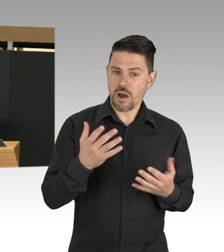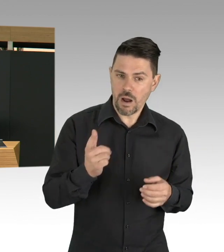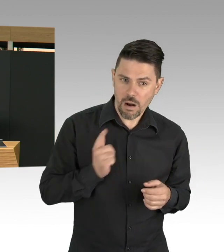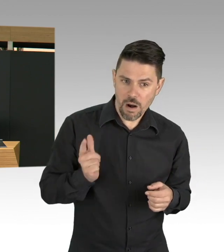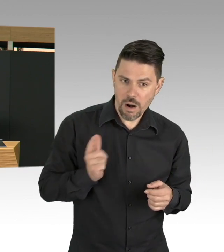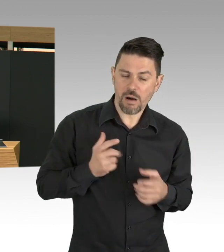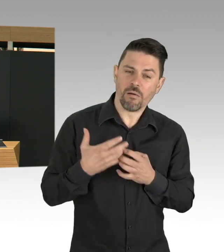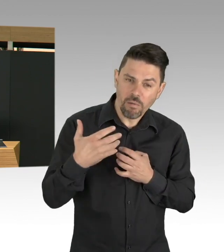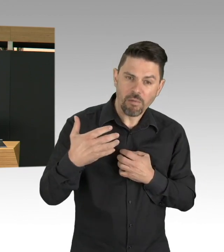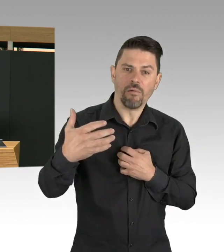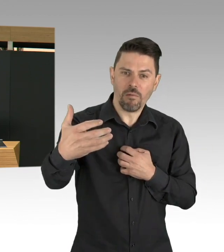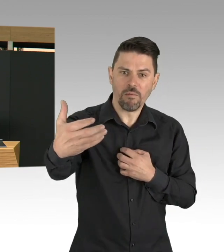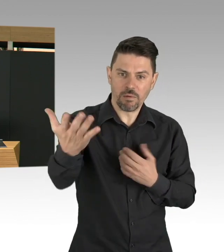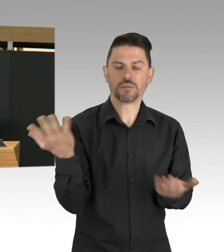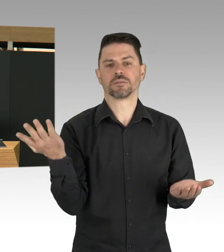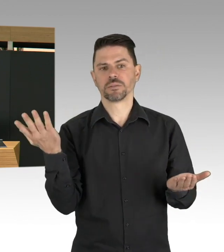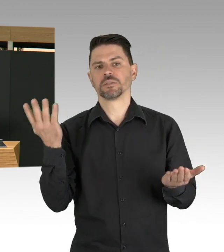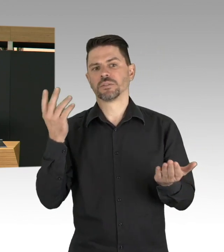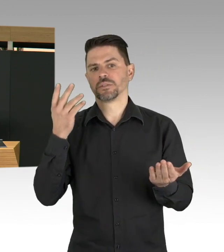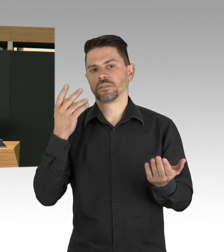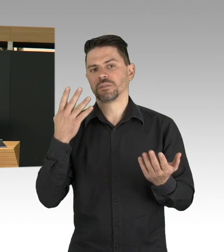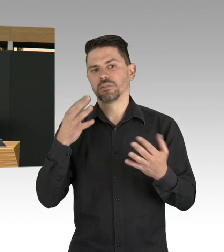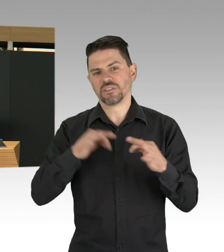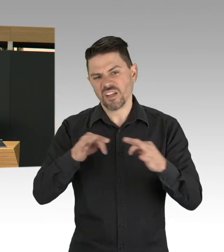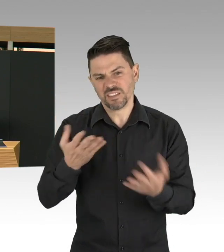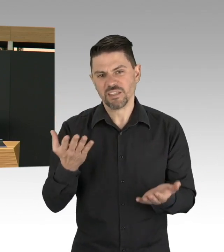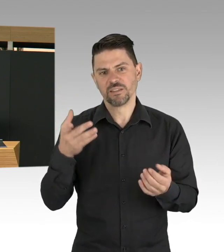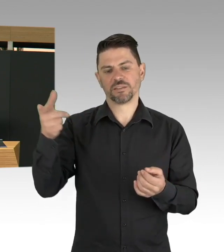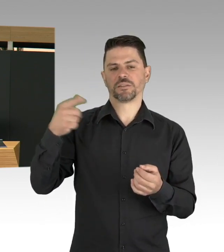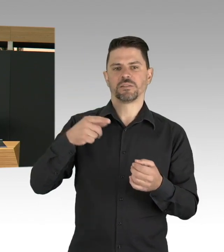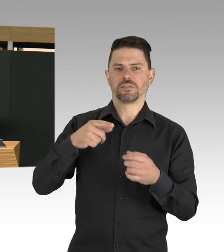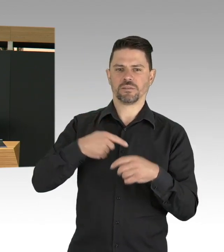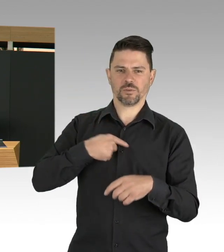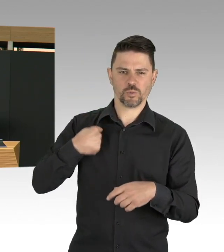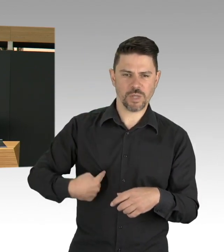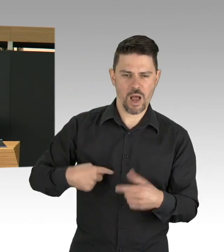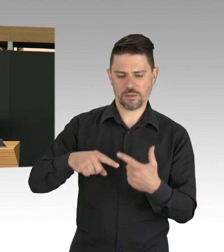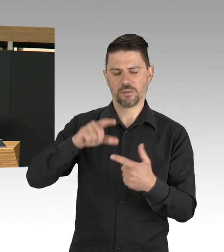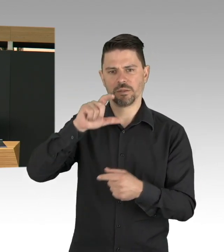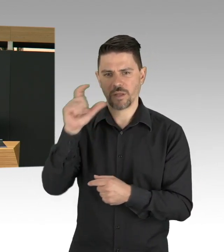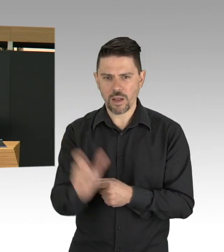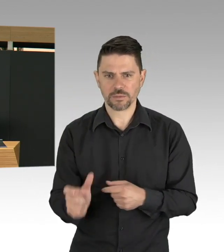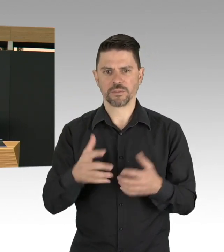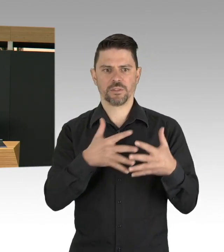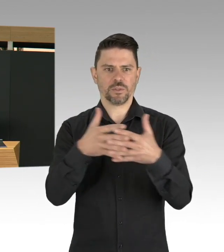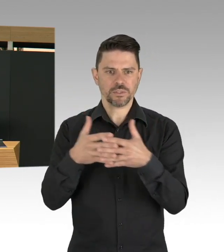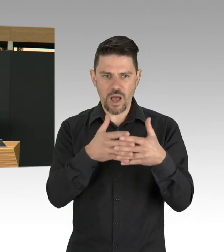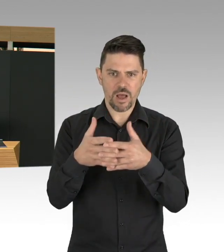Wir haben frühzeitig reagiert in Deutschland und Berlin vorneweg. Also diese Gleichschaltung der Maßnahmen,